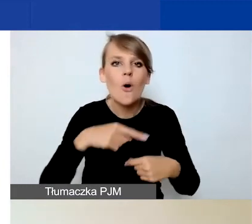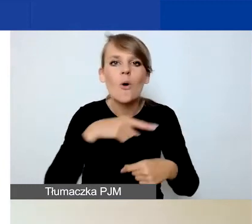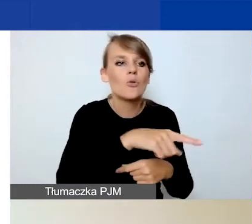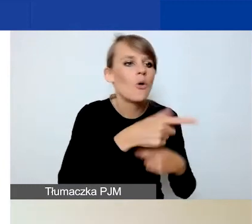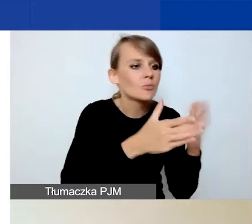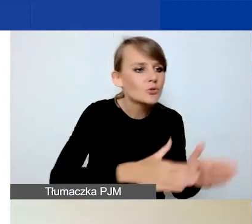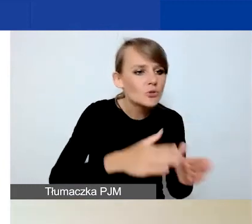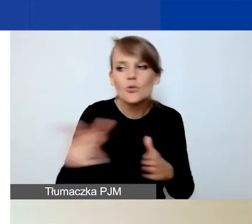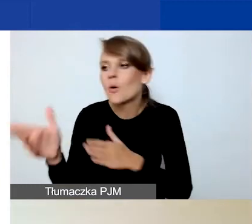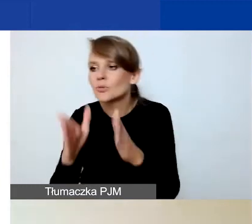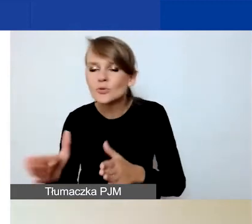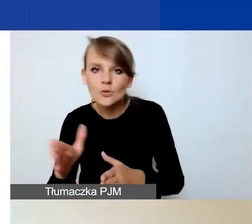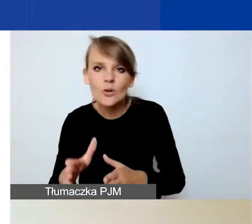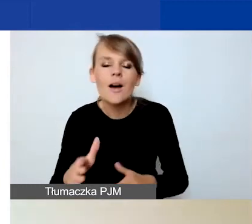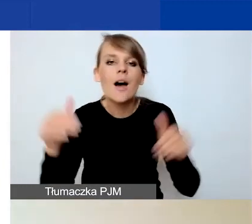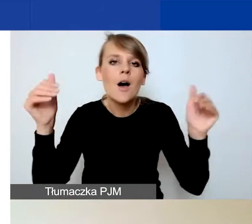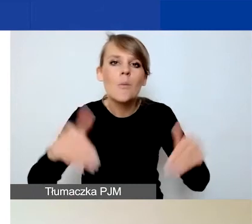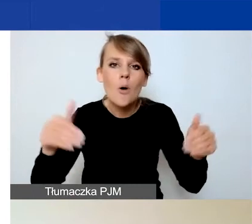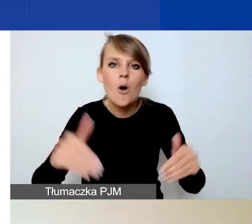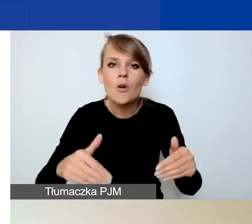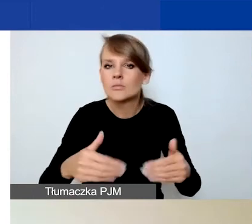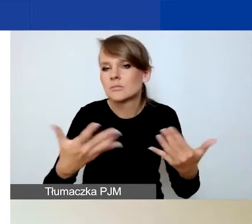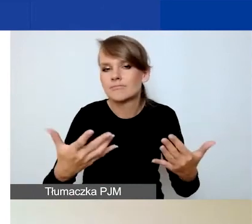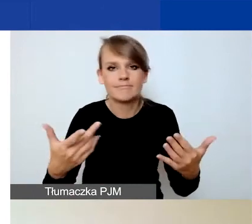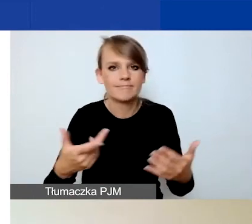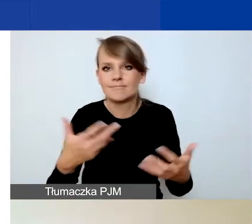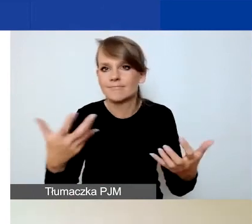i w związku z tym mogą występować niespójności.